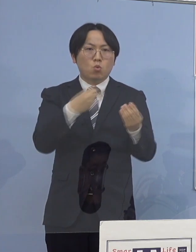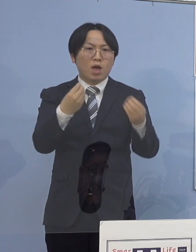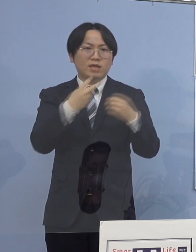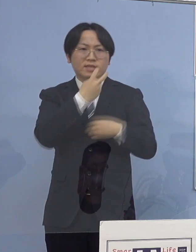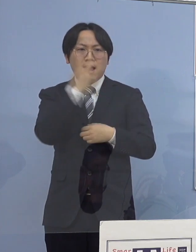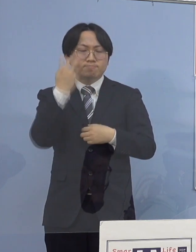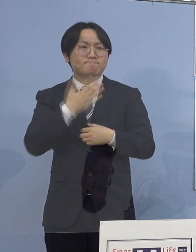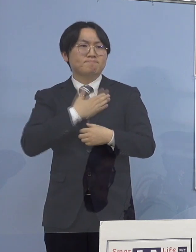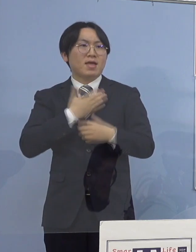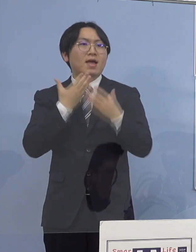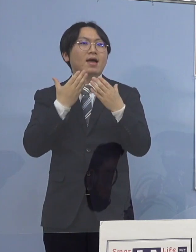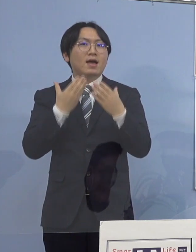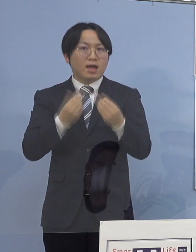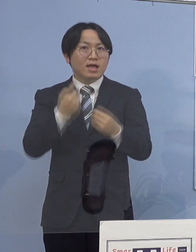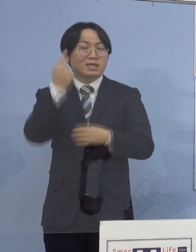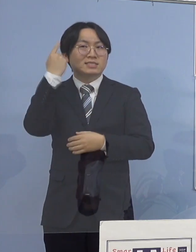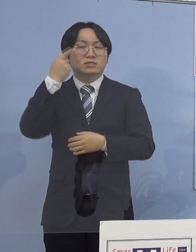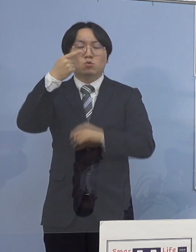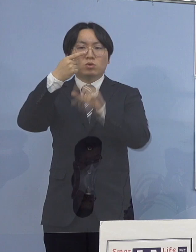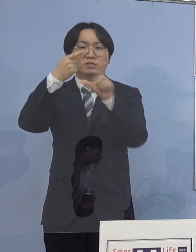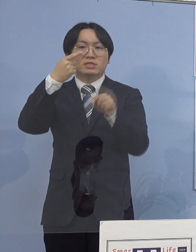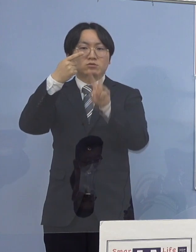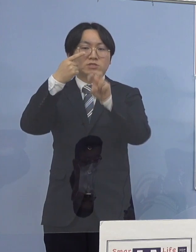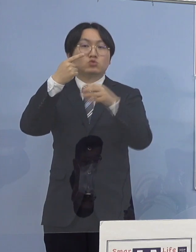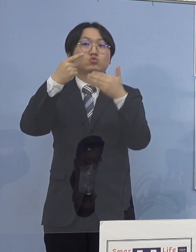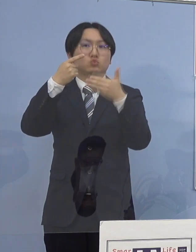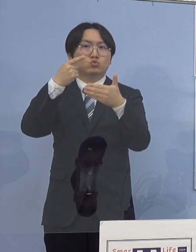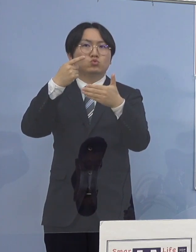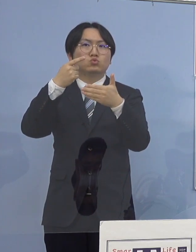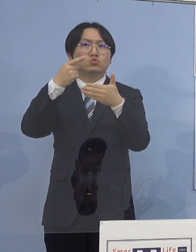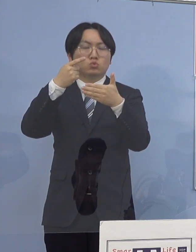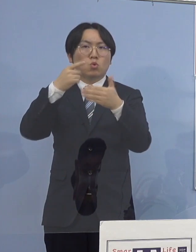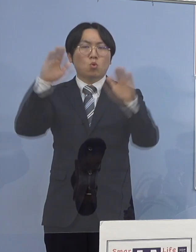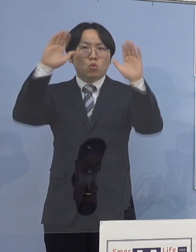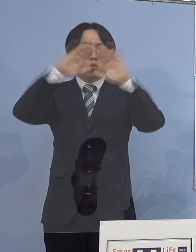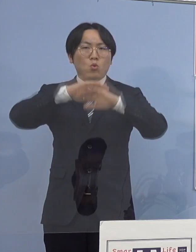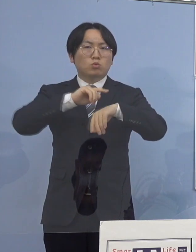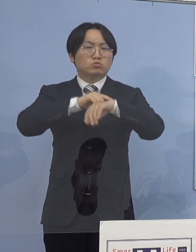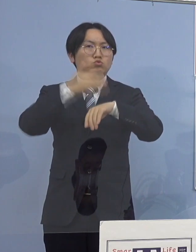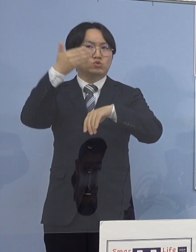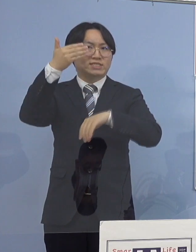昨日1月29日午後9時 21時ですね